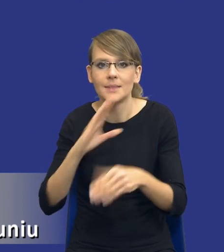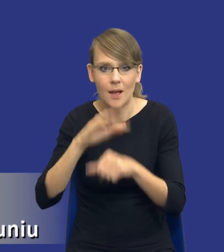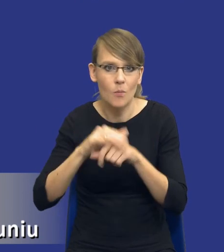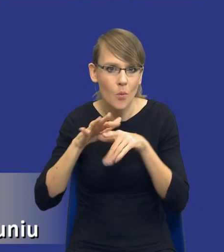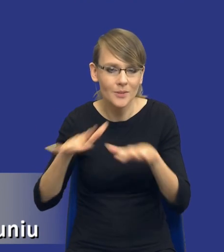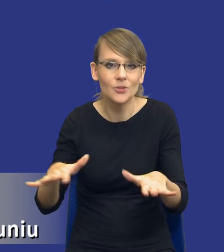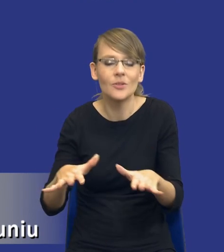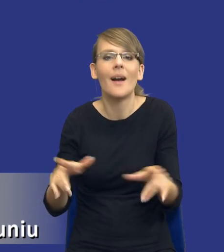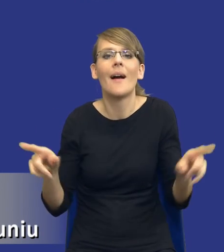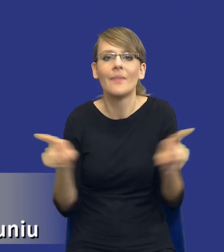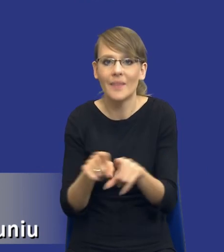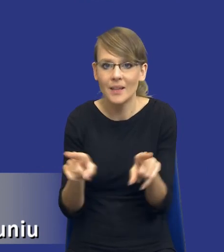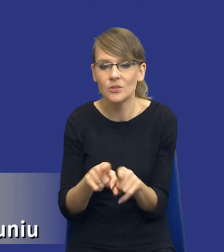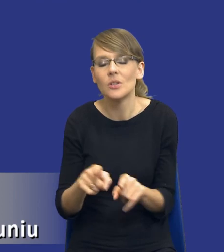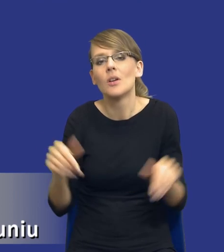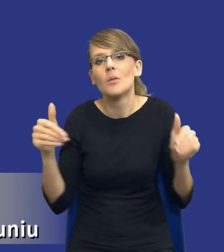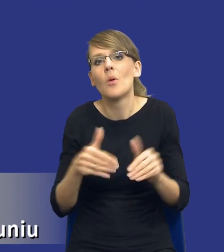Wreszcie, może to po prostu wynikać z tego,